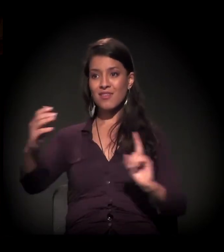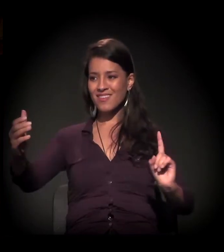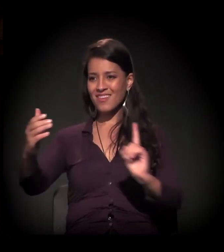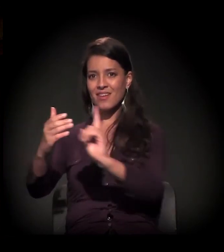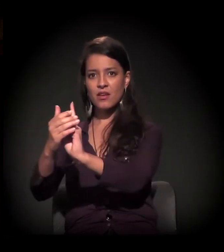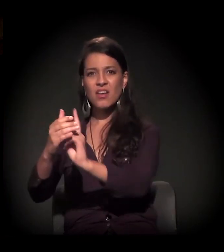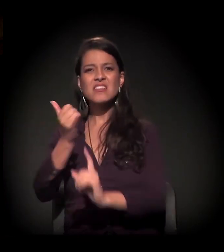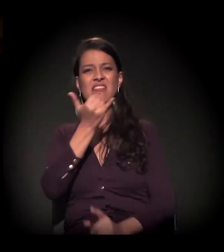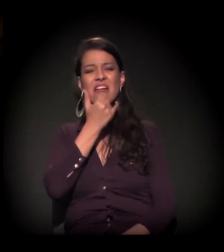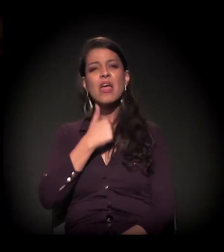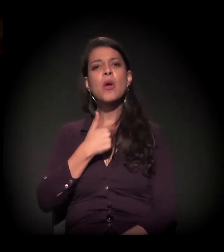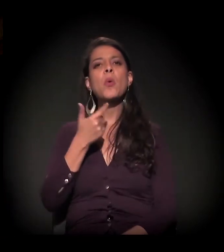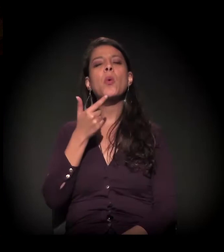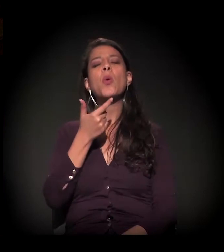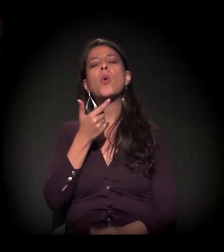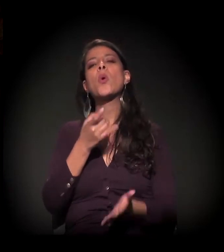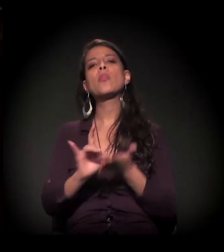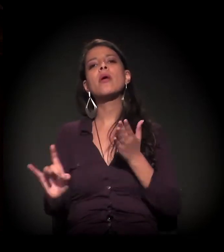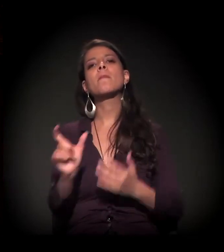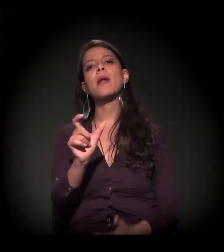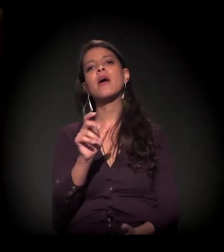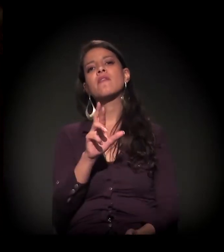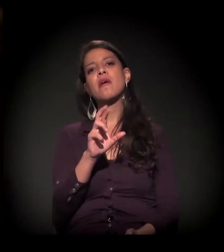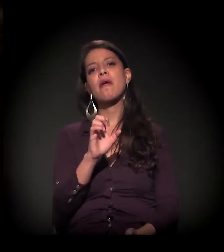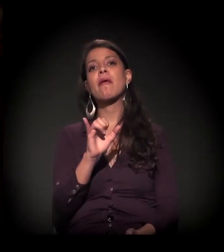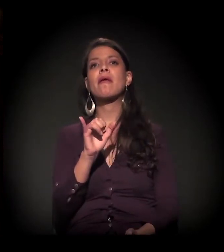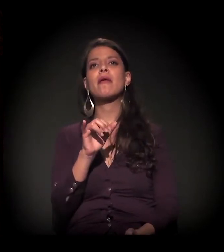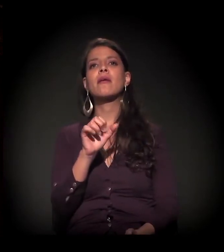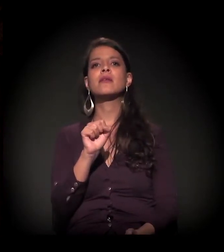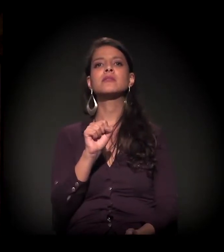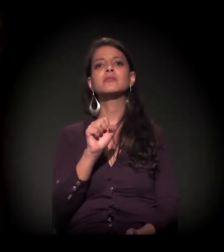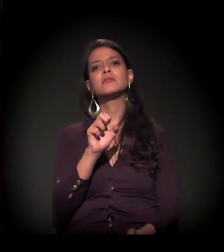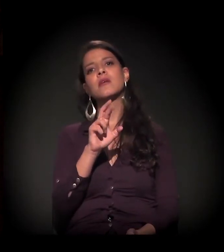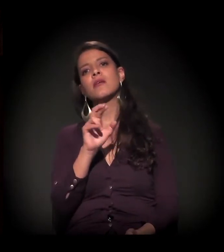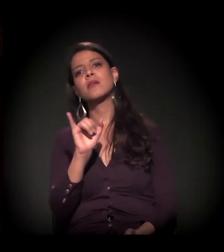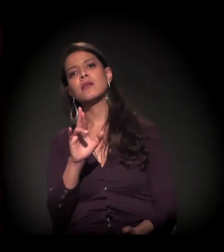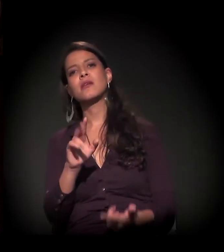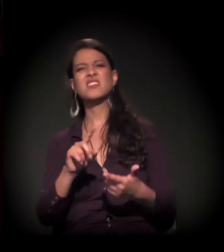− que é um termo que eu odeio, esse papo de "re", reinserir, ressocializar, mas, enfim.